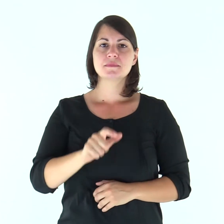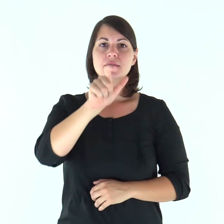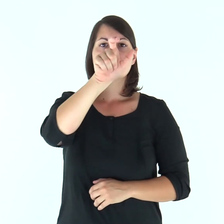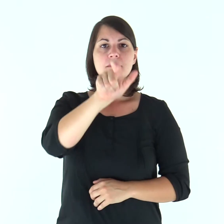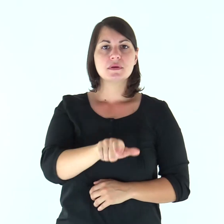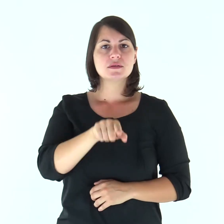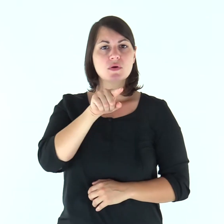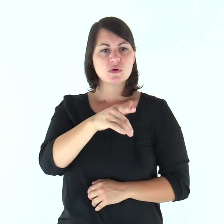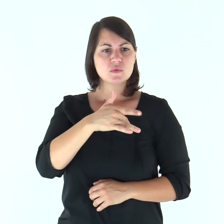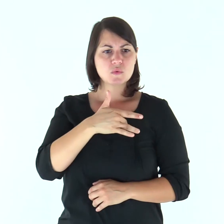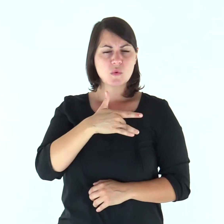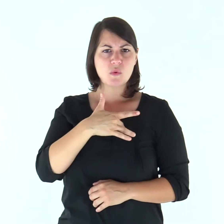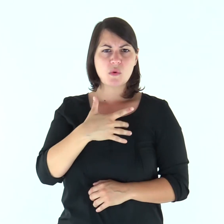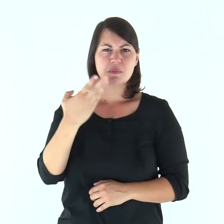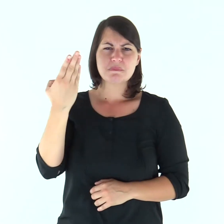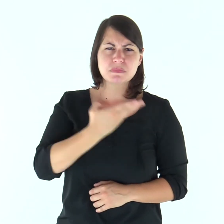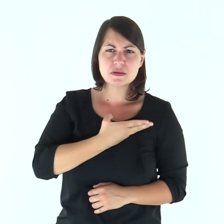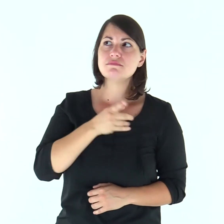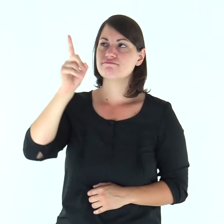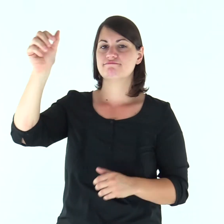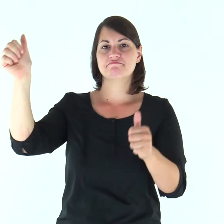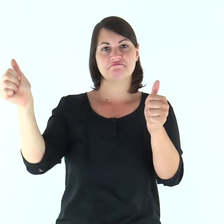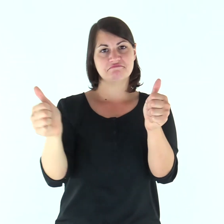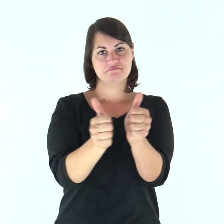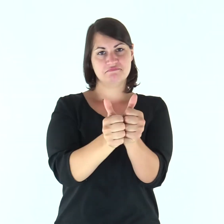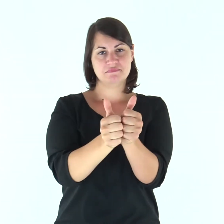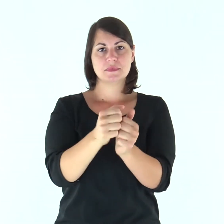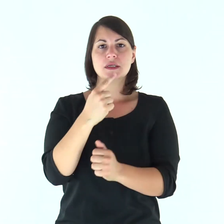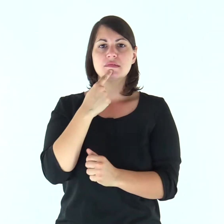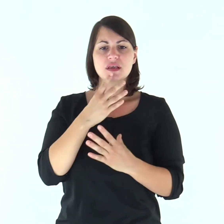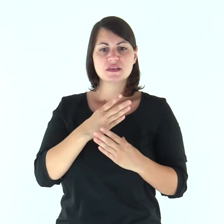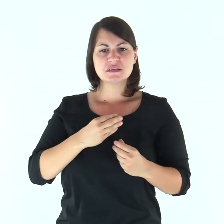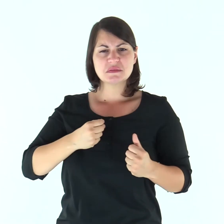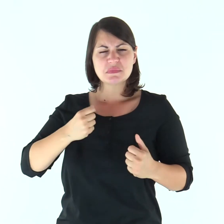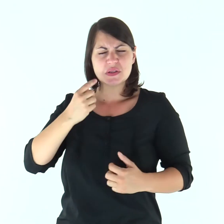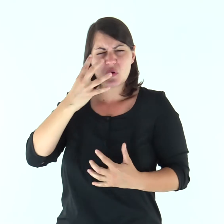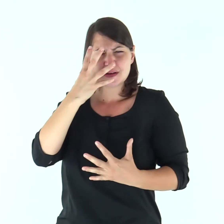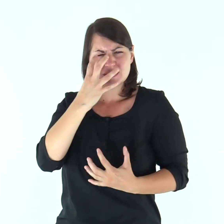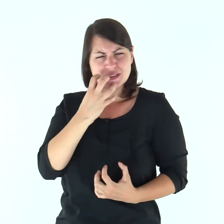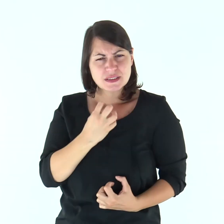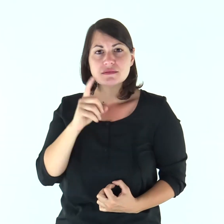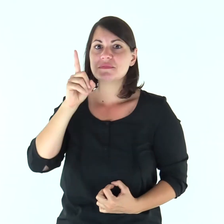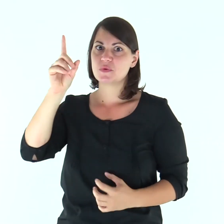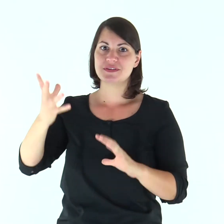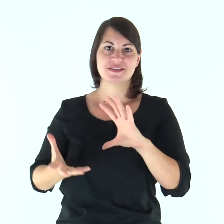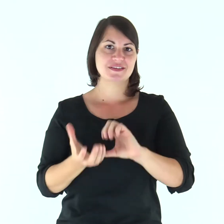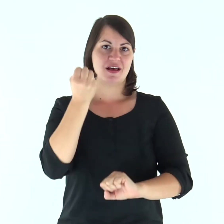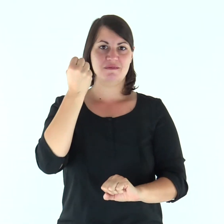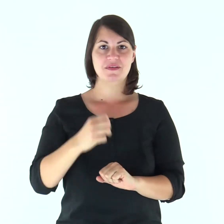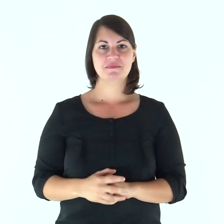Il Signore è vicino a chi ha il cuore spezzato, egli salva gli spiriti affranti.